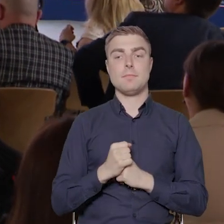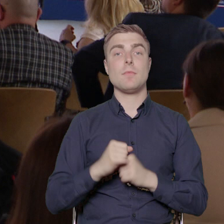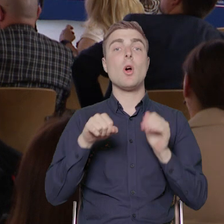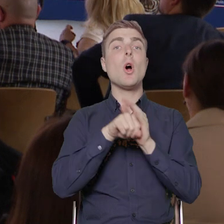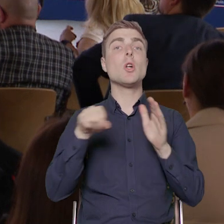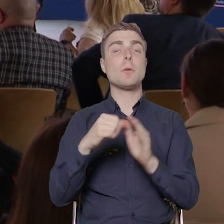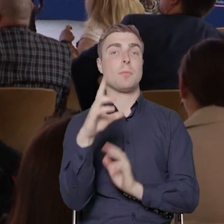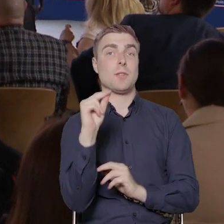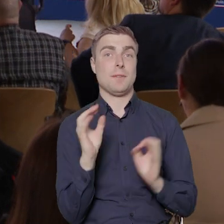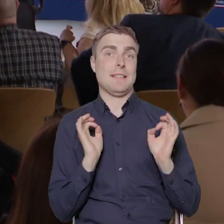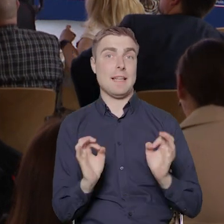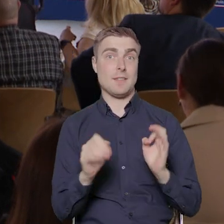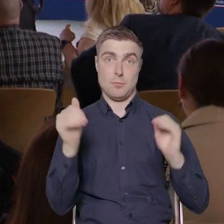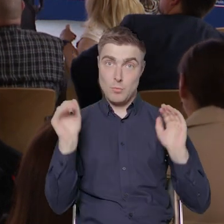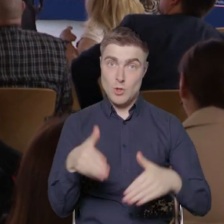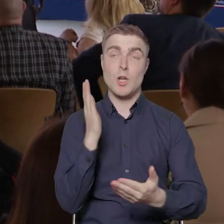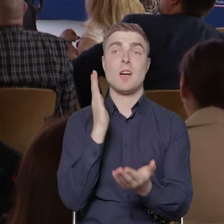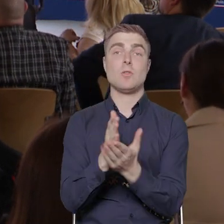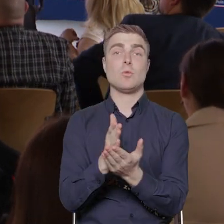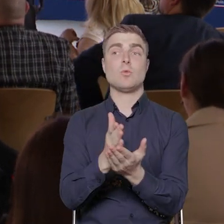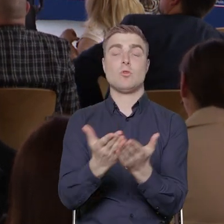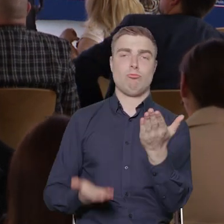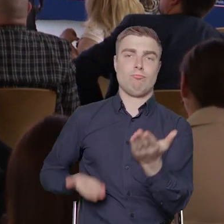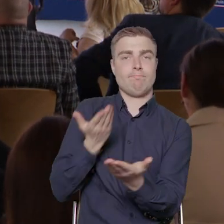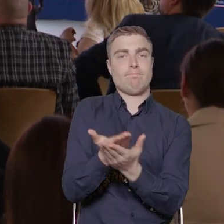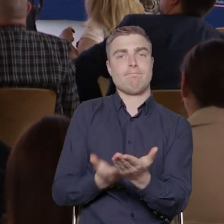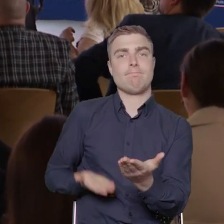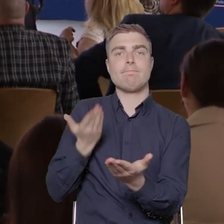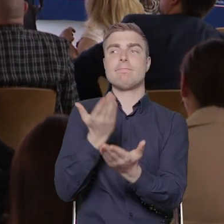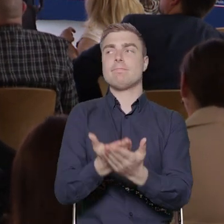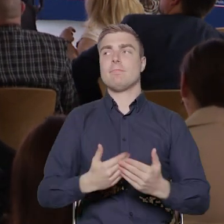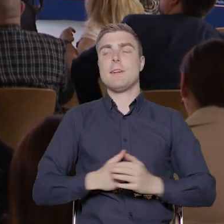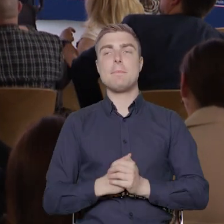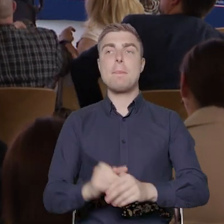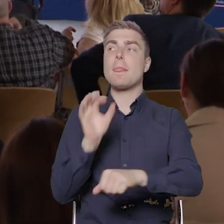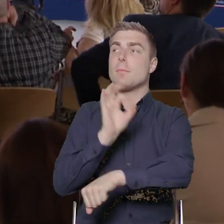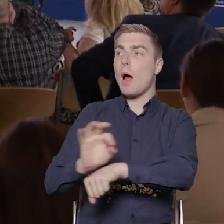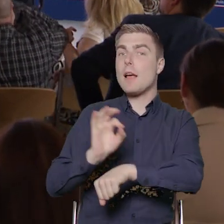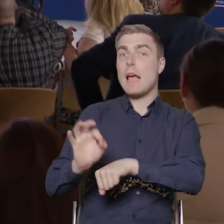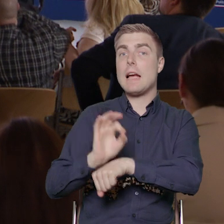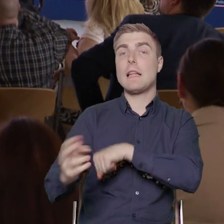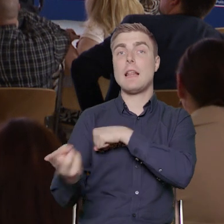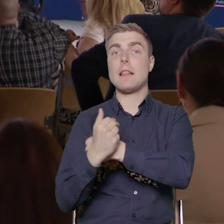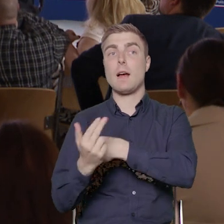w tym tygodniu możemy składać już wnioski, projekty. Nabór trwa dwa tygodnie.